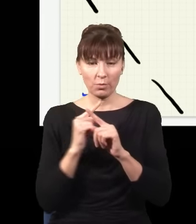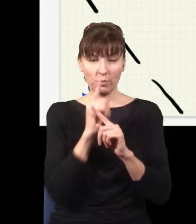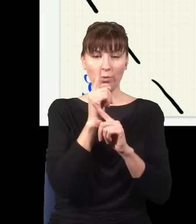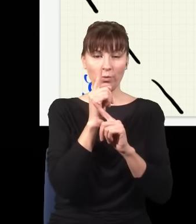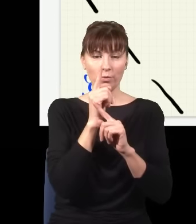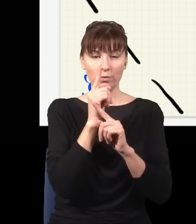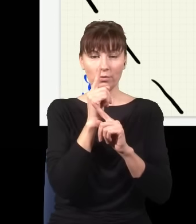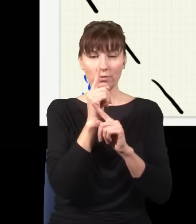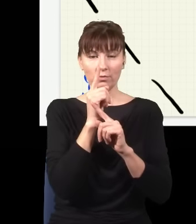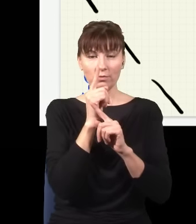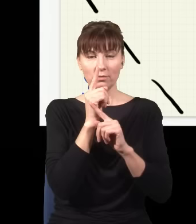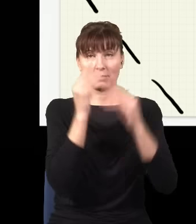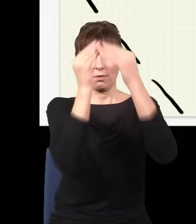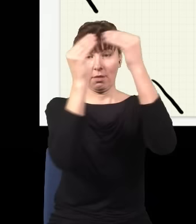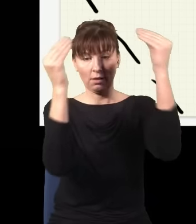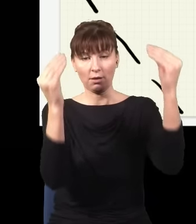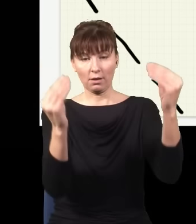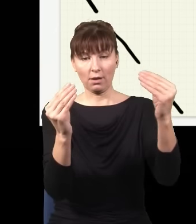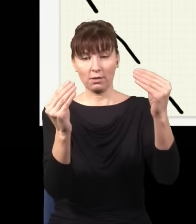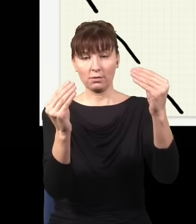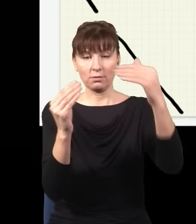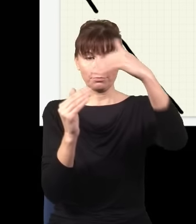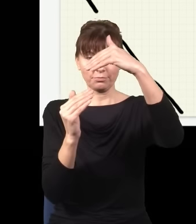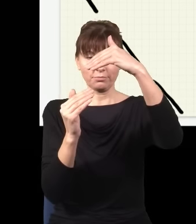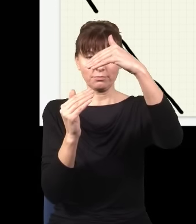to zobaczyłbym znowu obraz interferencyjny, mnie więcej taki.